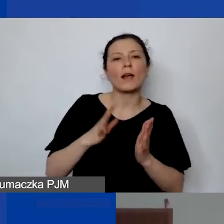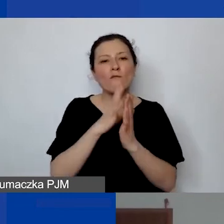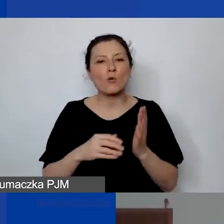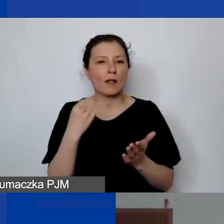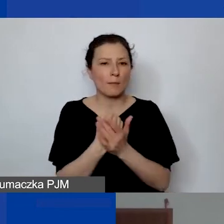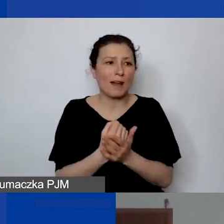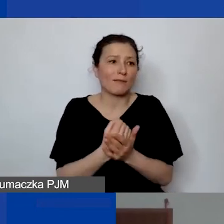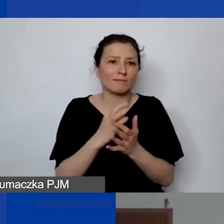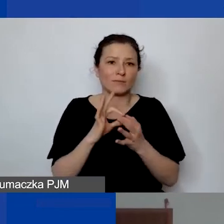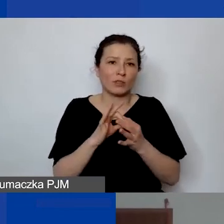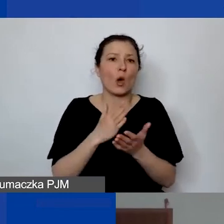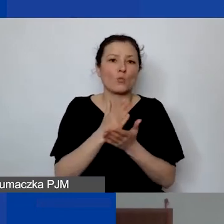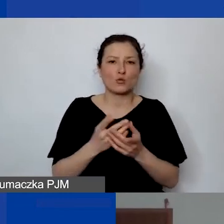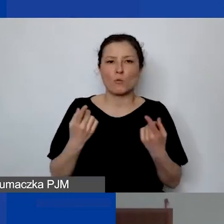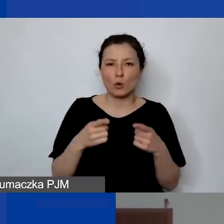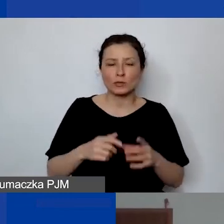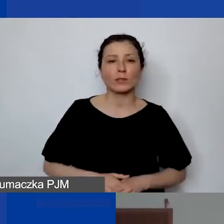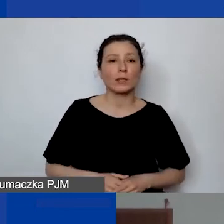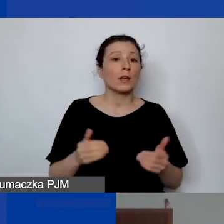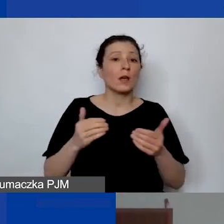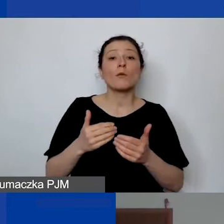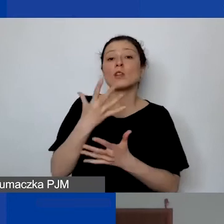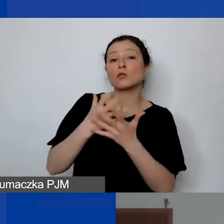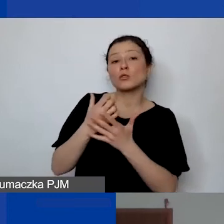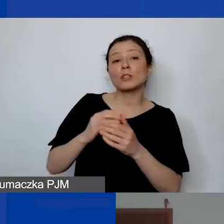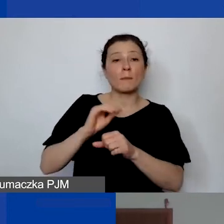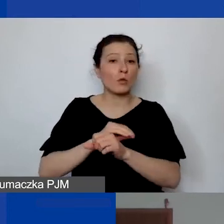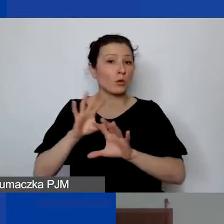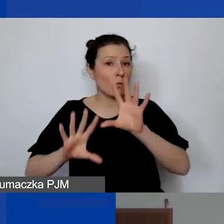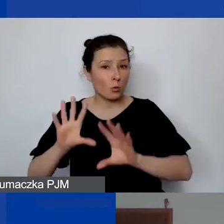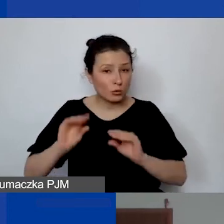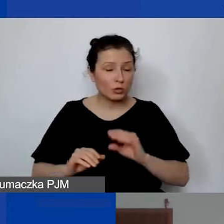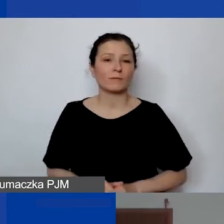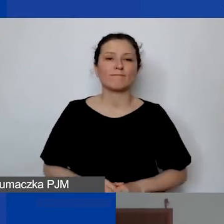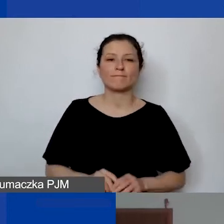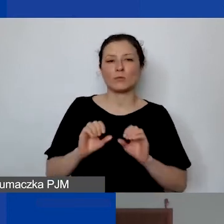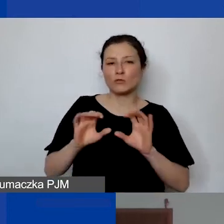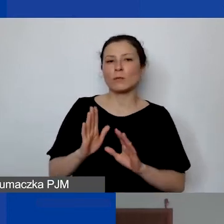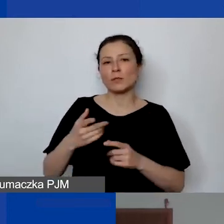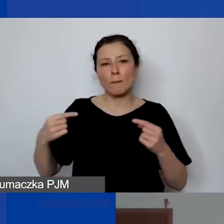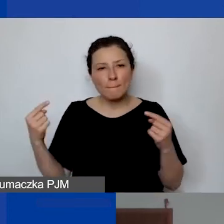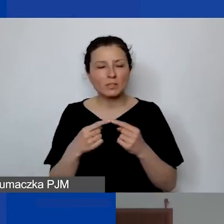Można wtedy użyć albo metody budżetowej. To oczywiście będzie adekwatne bardziej dla większych organizacji,